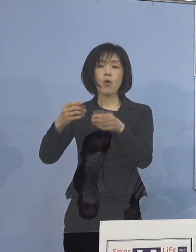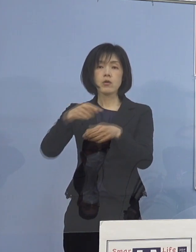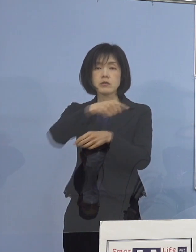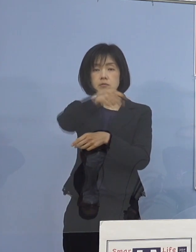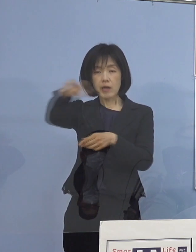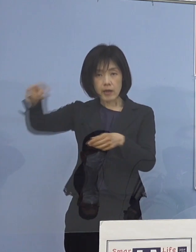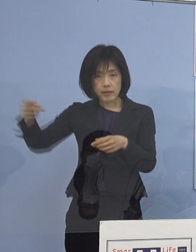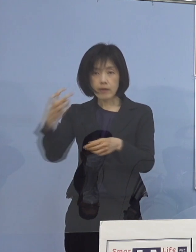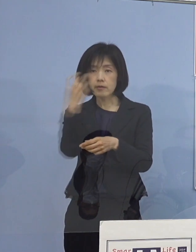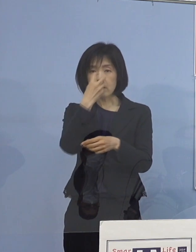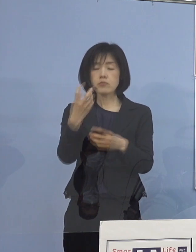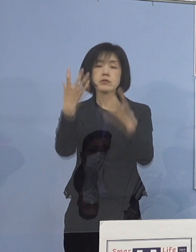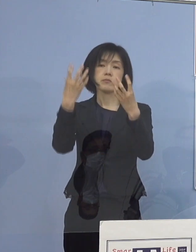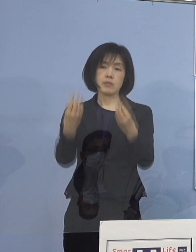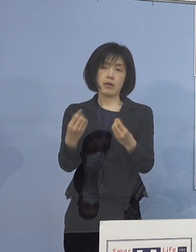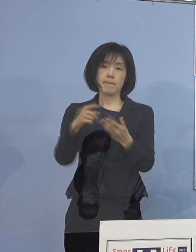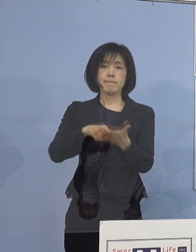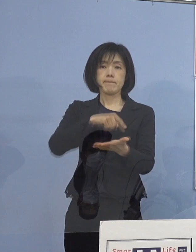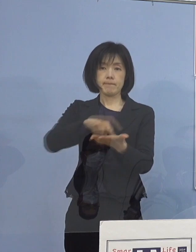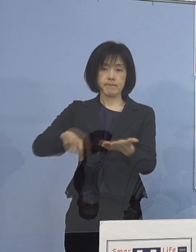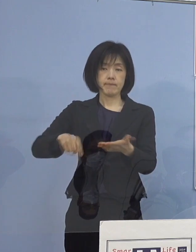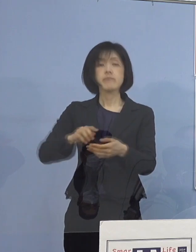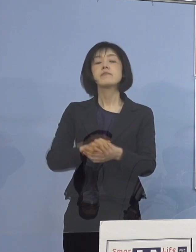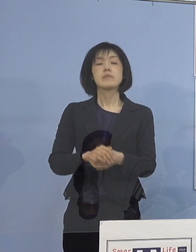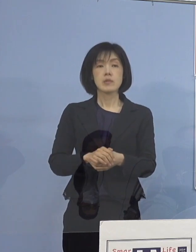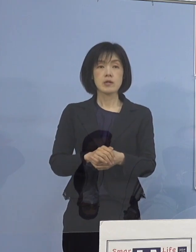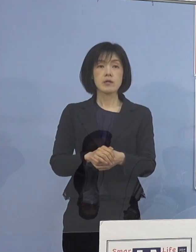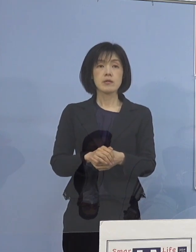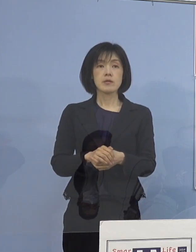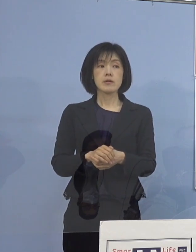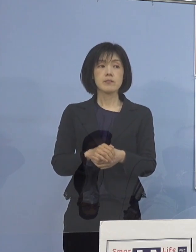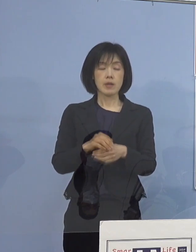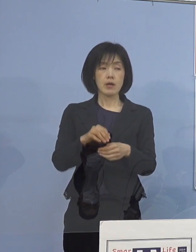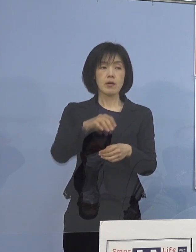こうした形でやはりこのポイント、ポイント 今いう場面の切り替えであったり